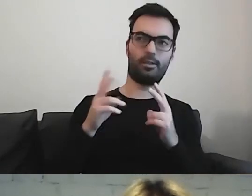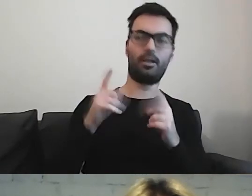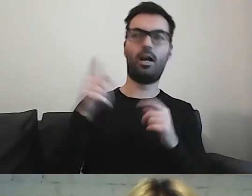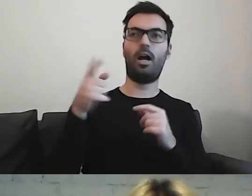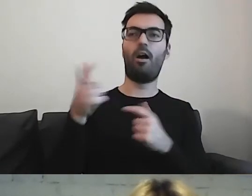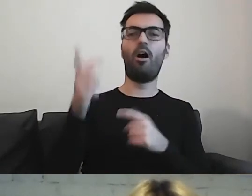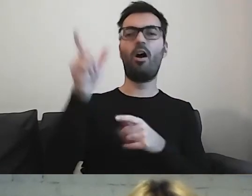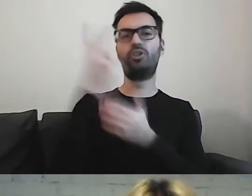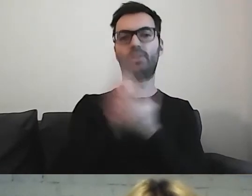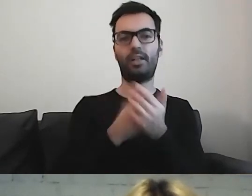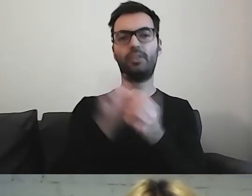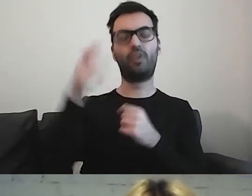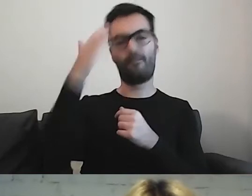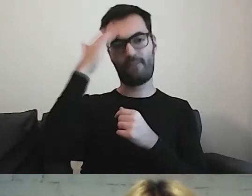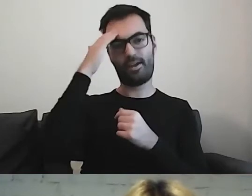W jakim jest wieku.